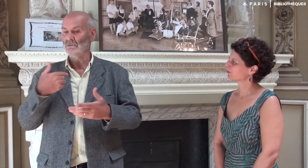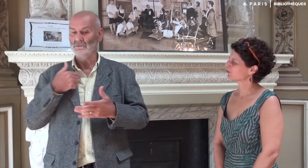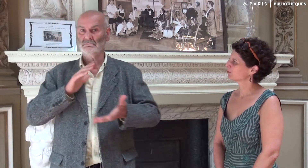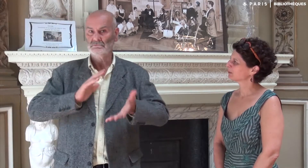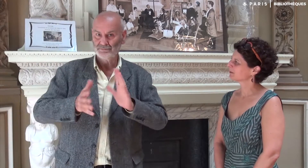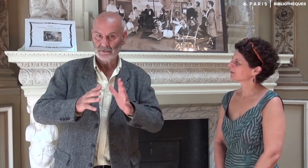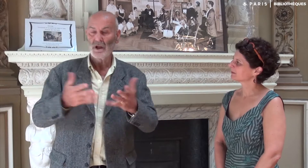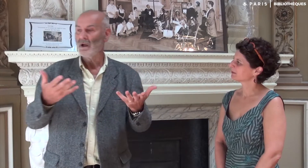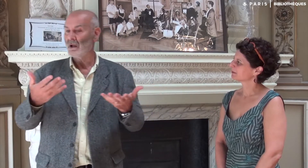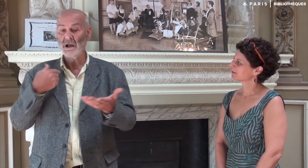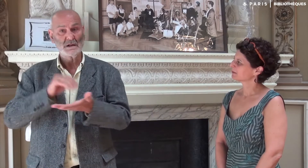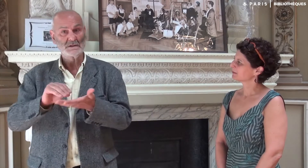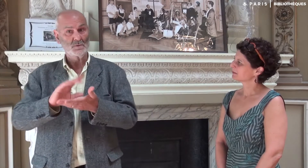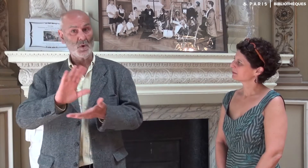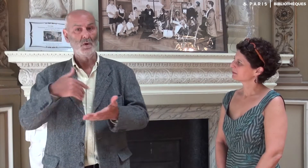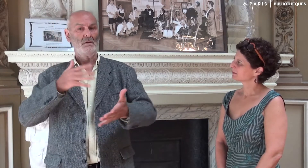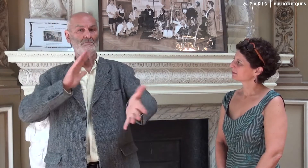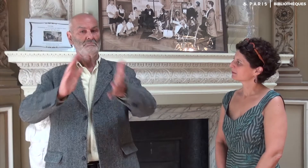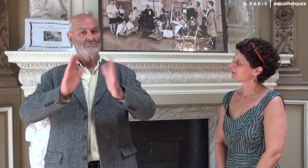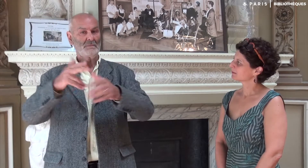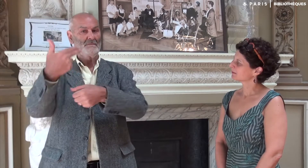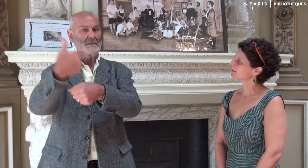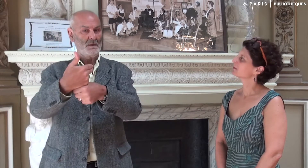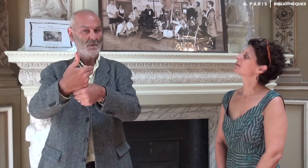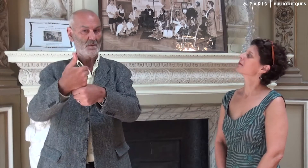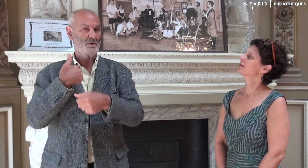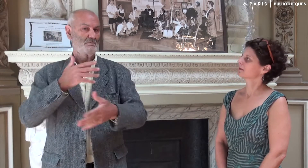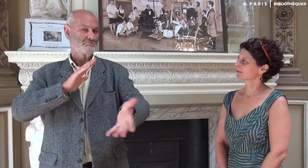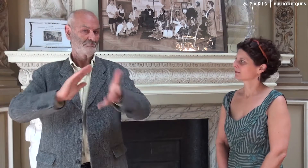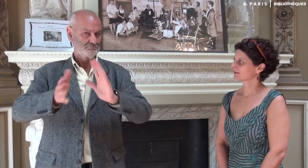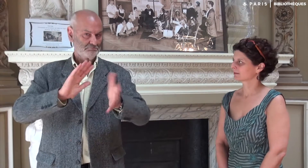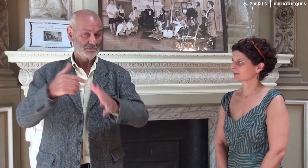Je n’ai pas écrit, mais je me suis exprimé en LSF en me filmant,